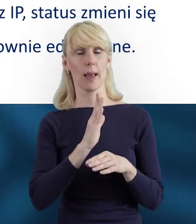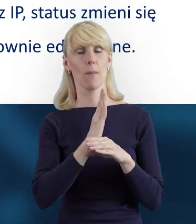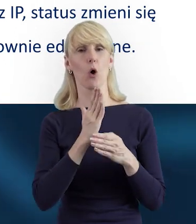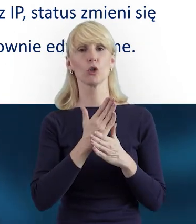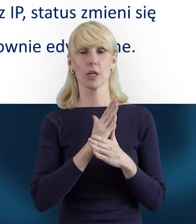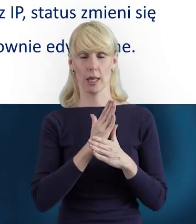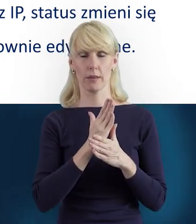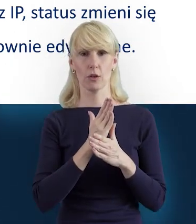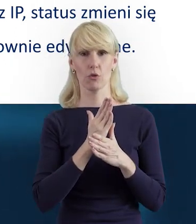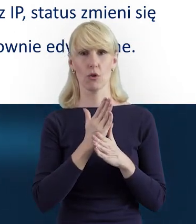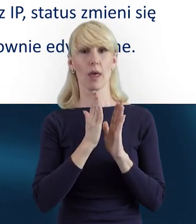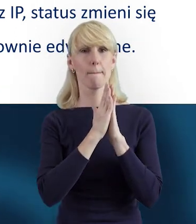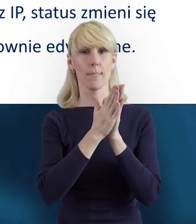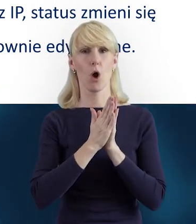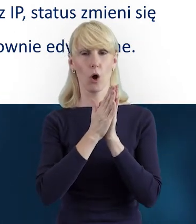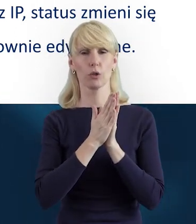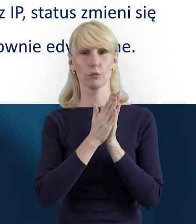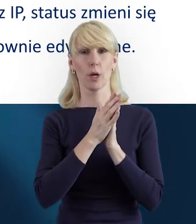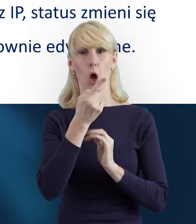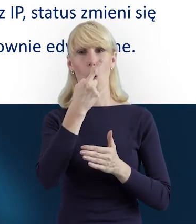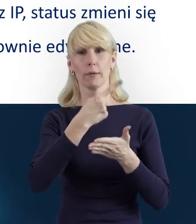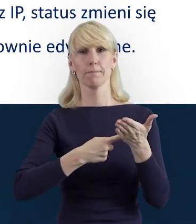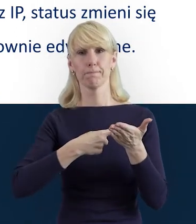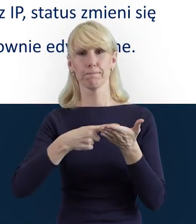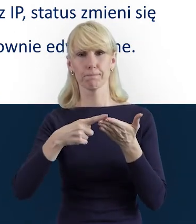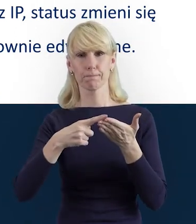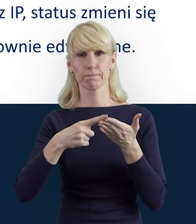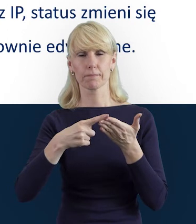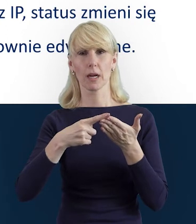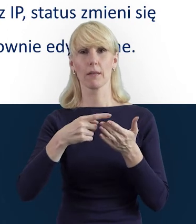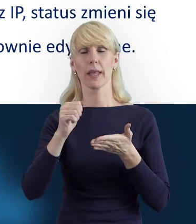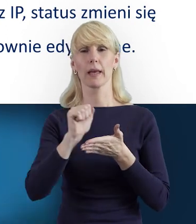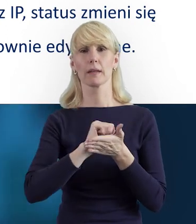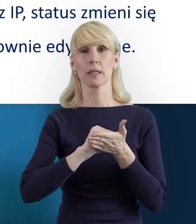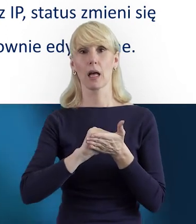prośbę o wycofanie danych z bloku Personelu i/lub z czasu pracy,